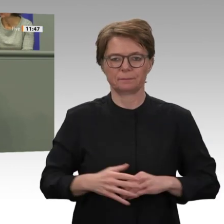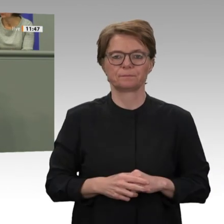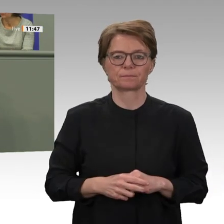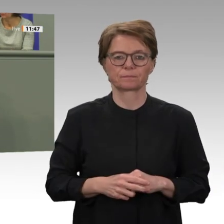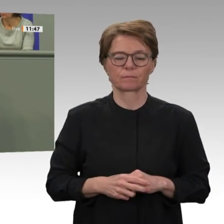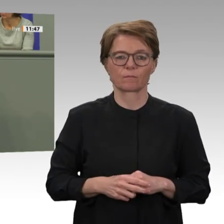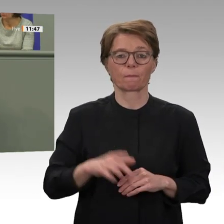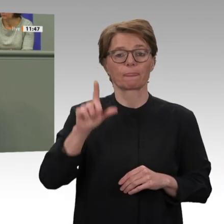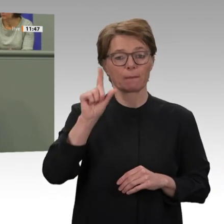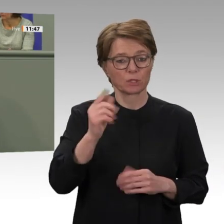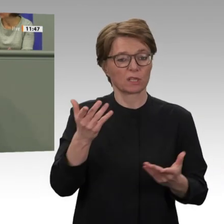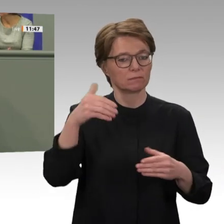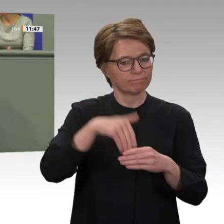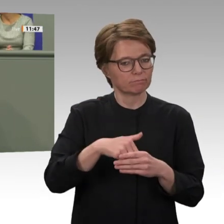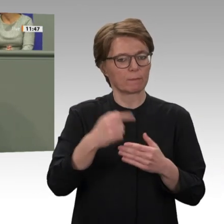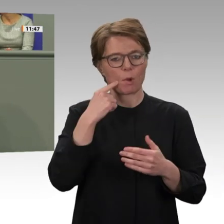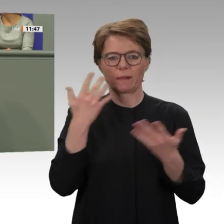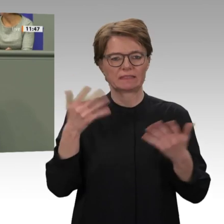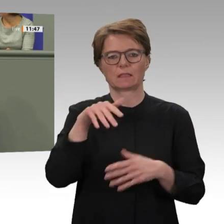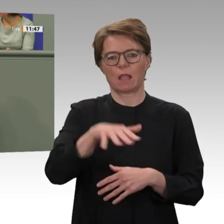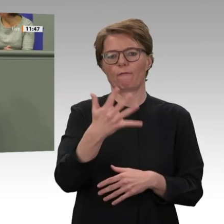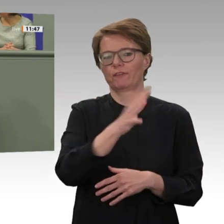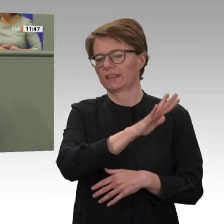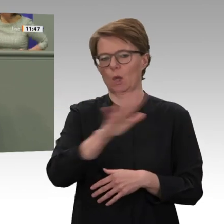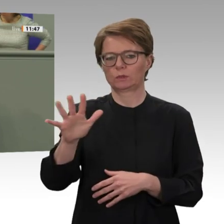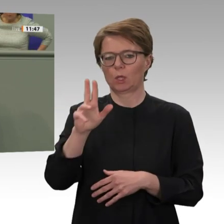Januar dieses Jahres hat der sudanesische Premierminister einen Brief an den UNO-Generalsekretär